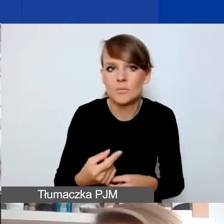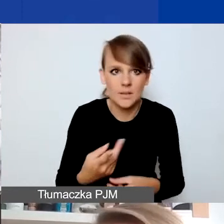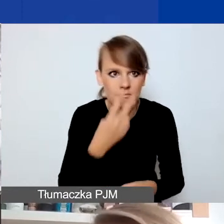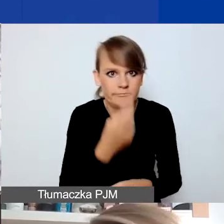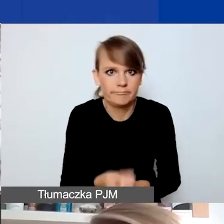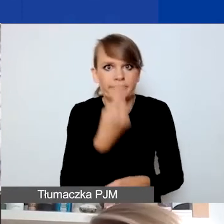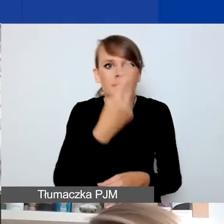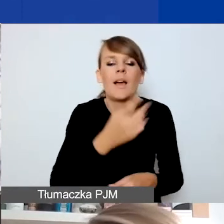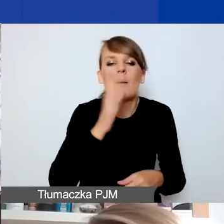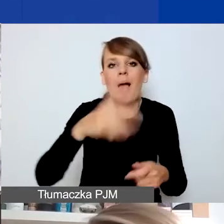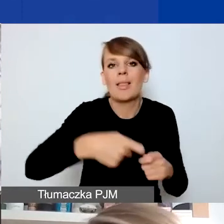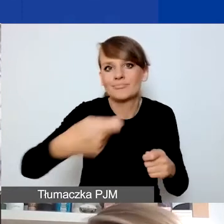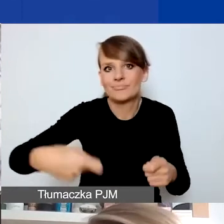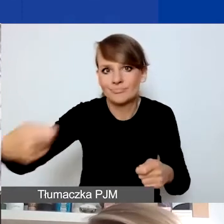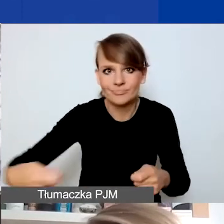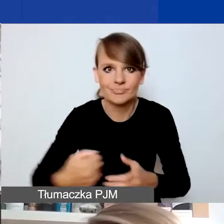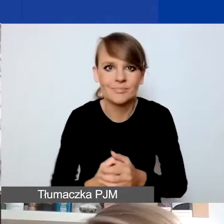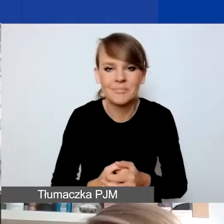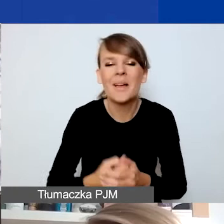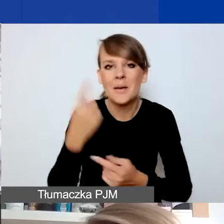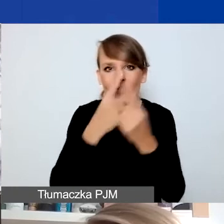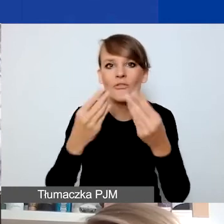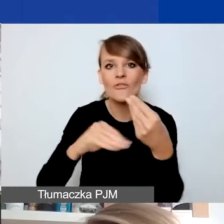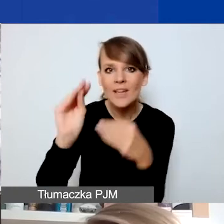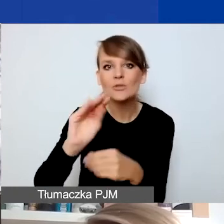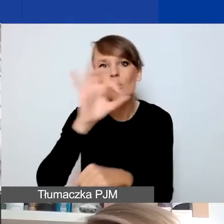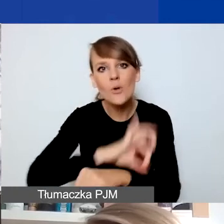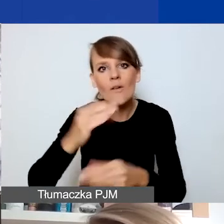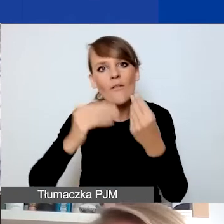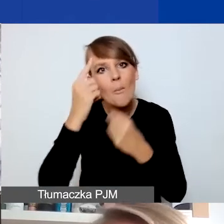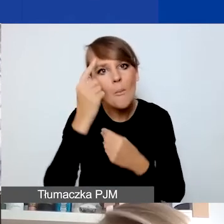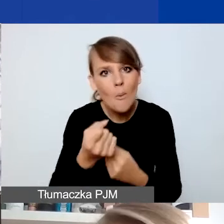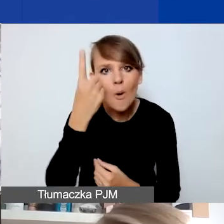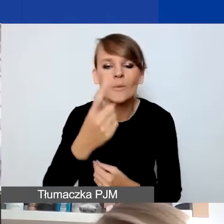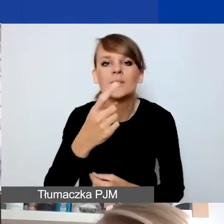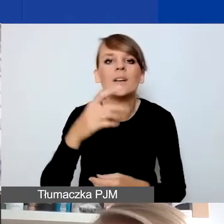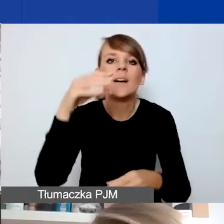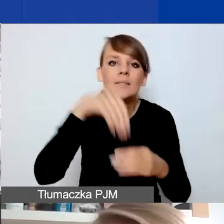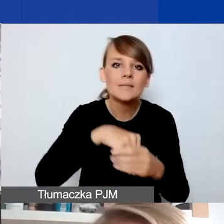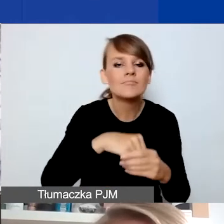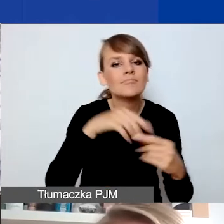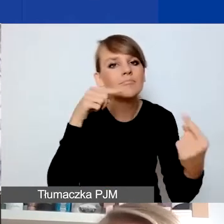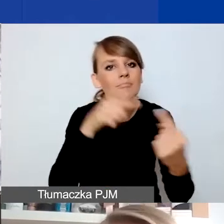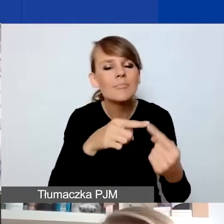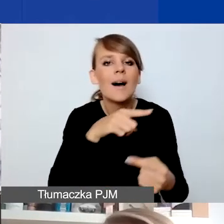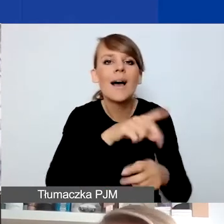Pewnie większość sytuacji, projektów, pomysłów będzie dotyczyła bardziej standardowych kryzysów, z krótszym horyzontem czasowym.